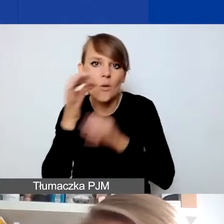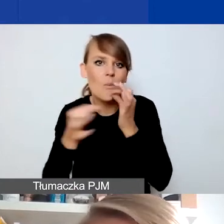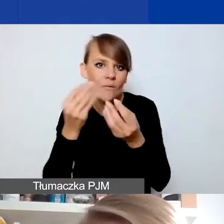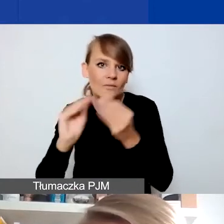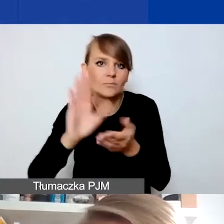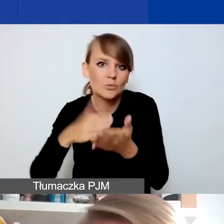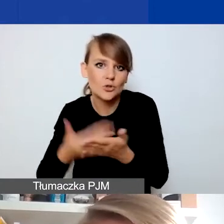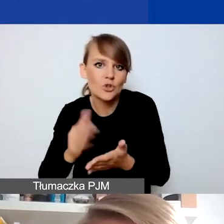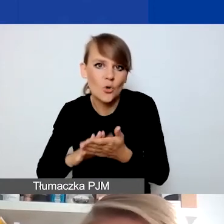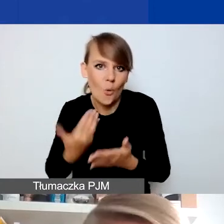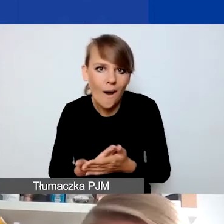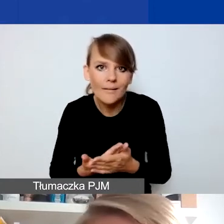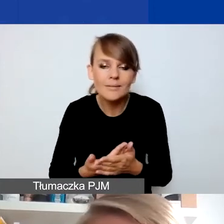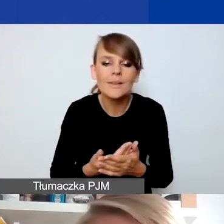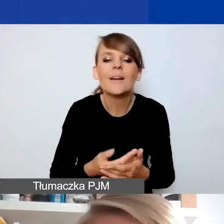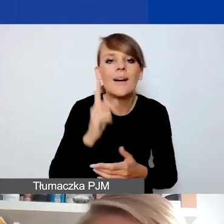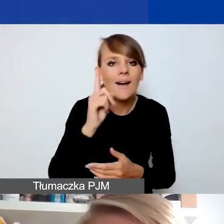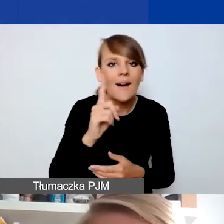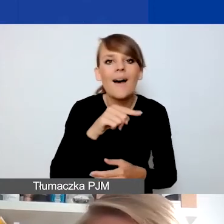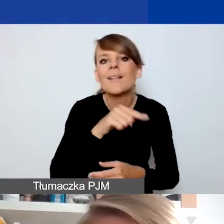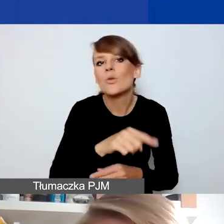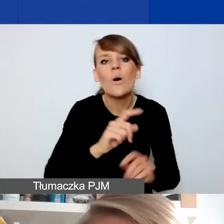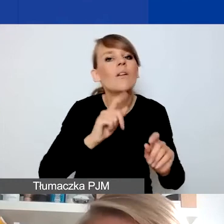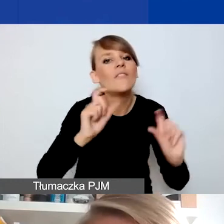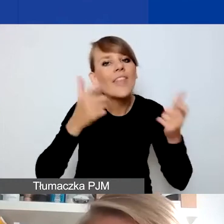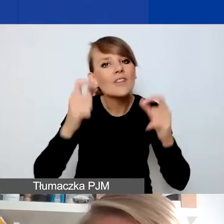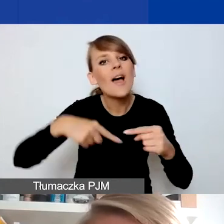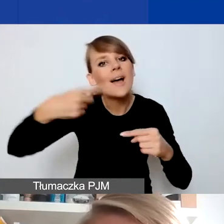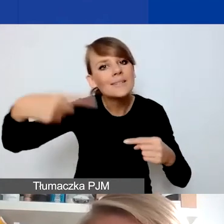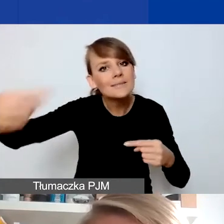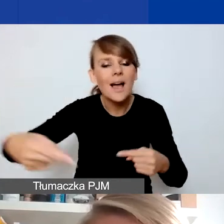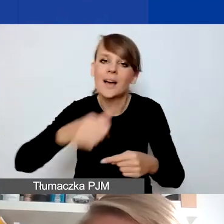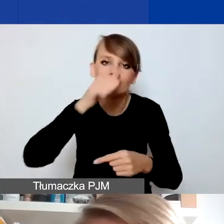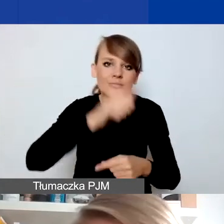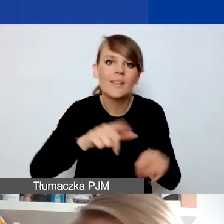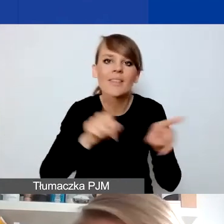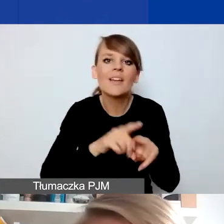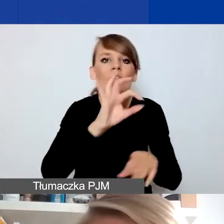ale tutaj zwracam uwagę - nie wydarzenia cykliczne i nie kontynuacja działań organizacji.